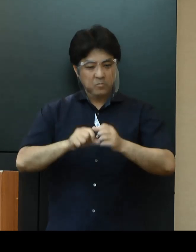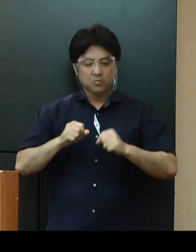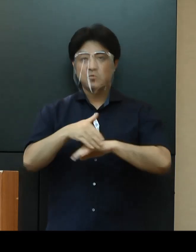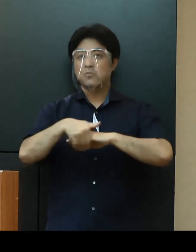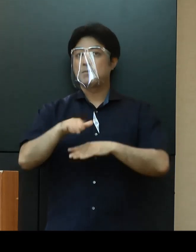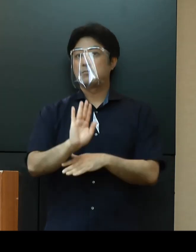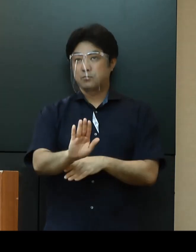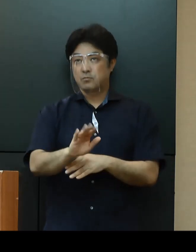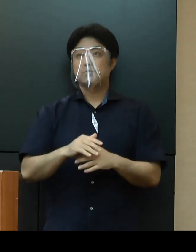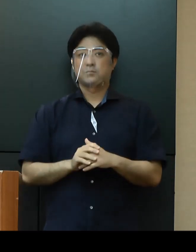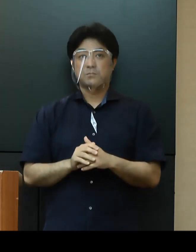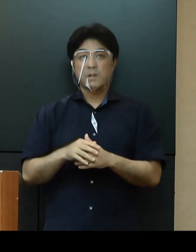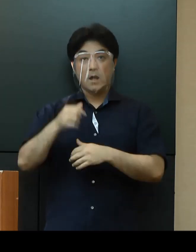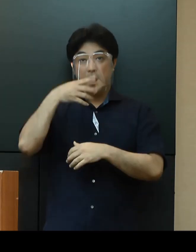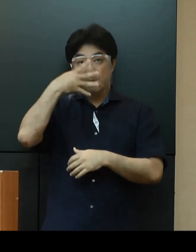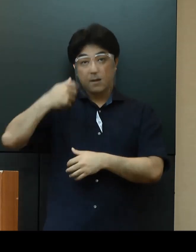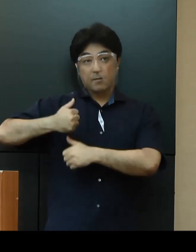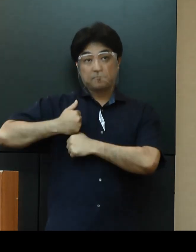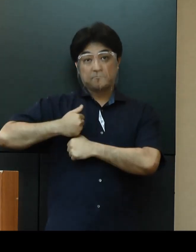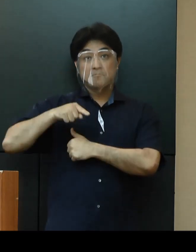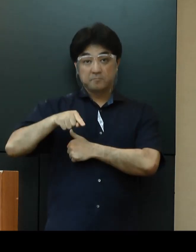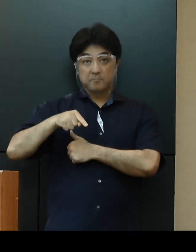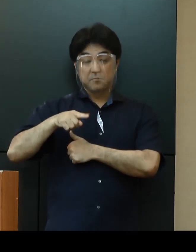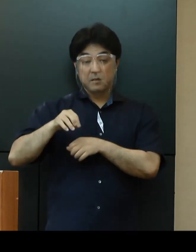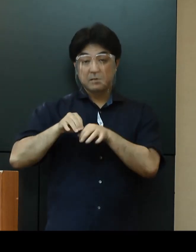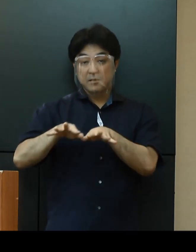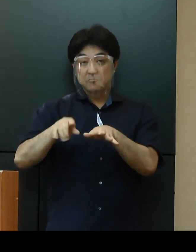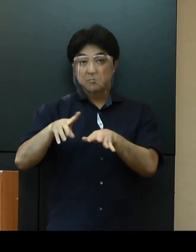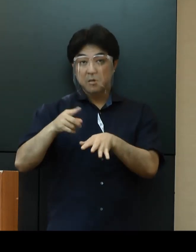また、米軍基地関係からの感染拡大も危惧されております